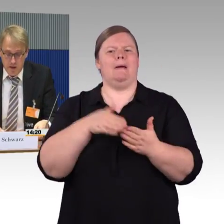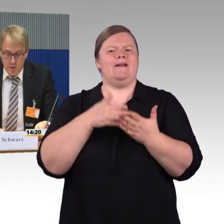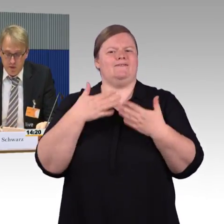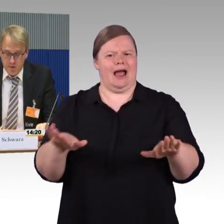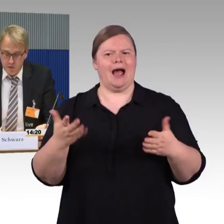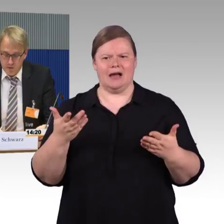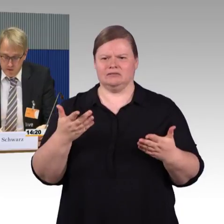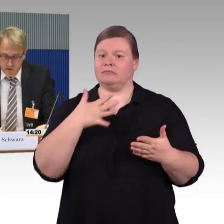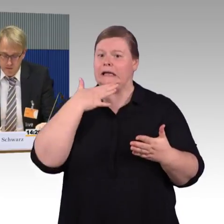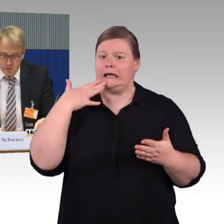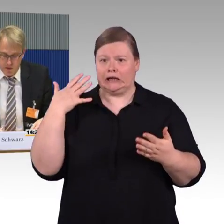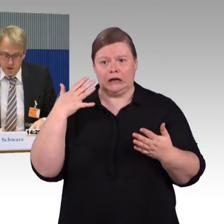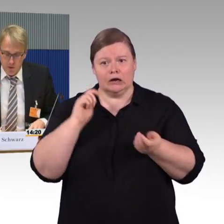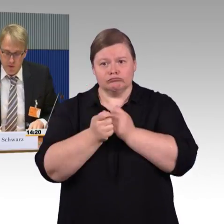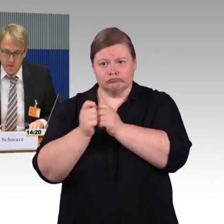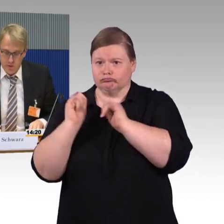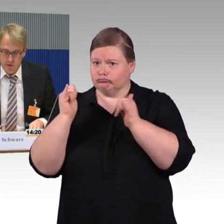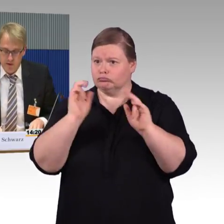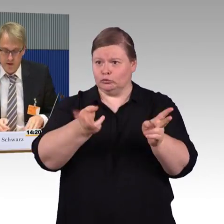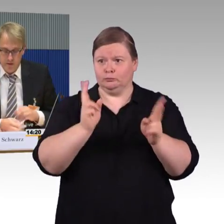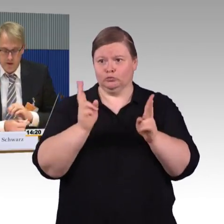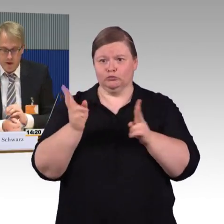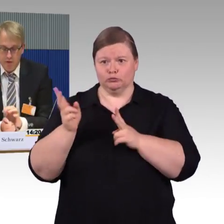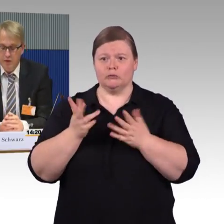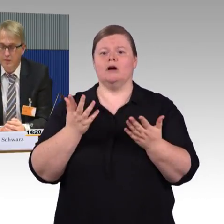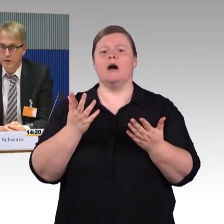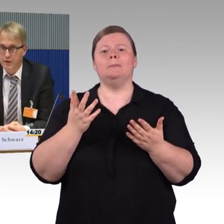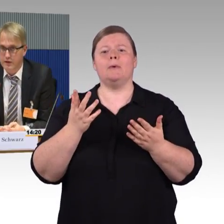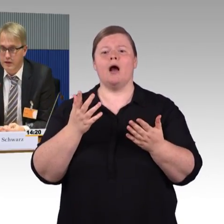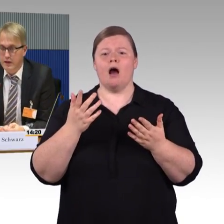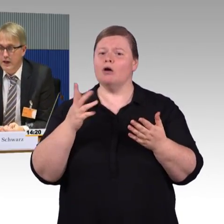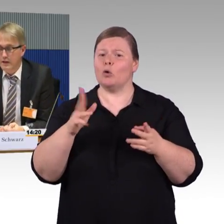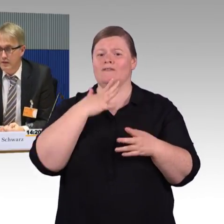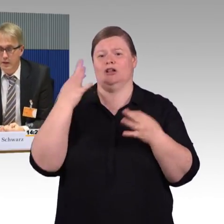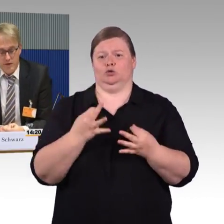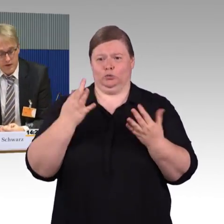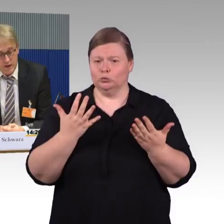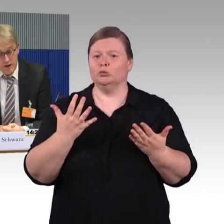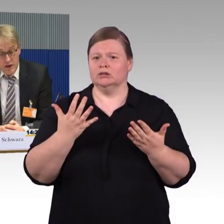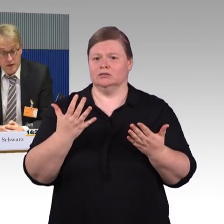Um da mal die wesentlichen Punkte auch von unserer Seite aufzunehmen-sind, dass wir sagen,